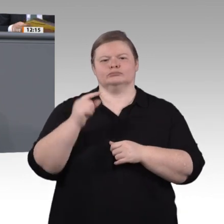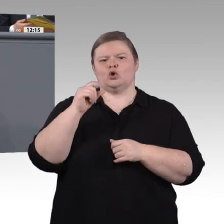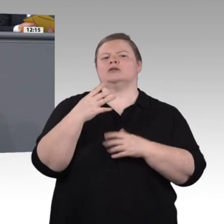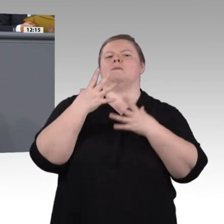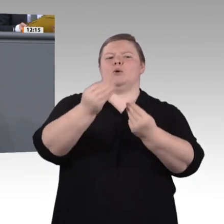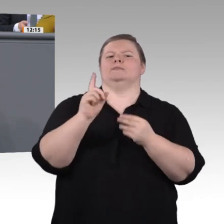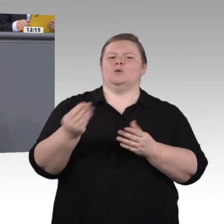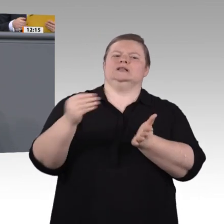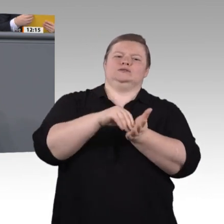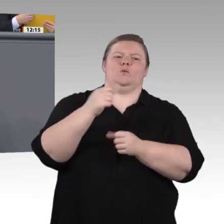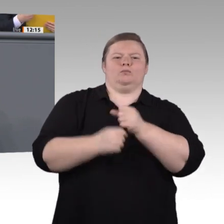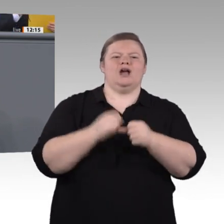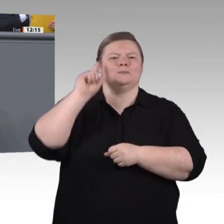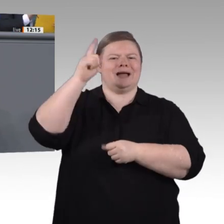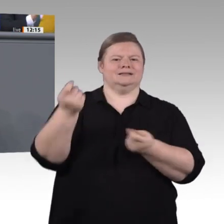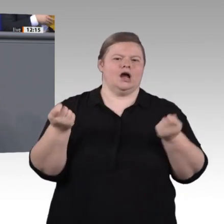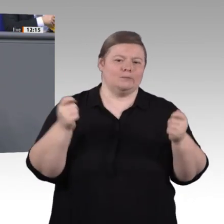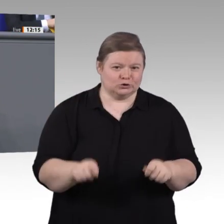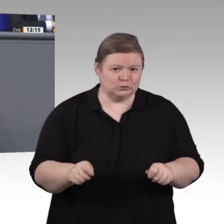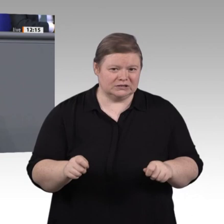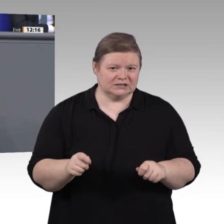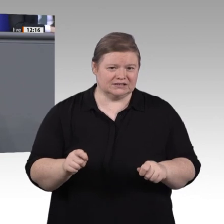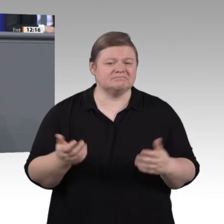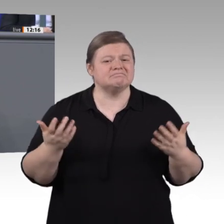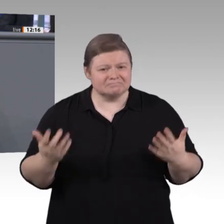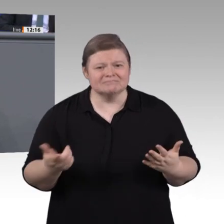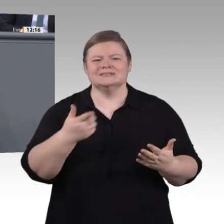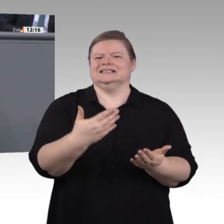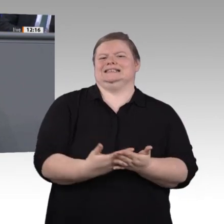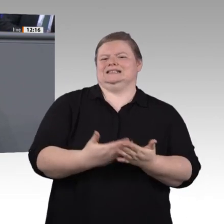können. Meine Damen und Herren, wir haben uns viel vorgenommen in der Kommission: